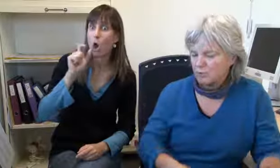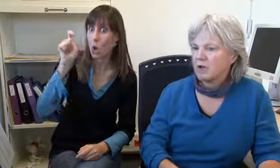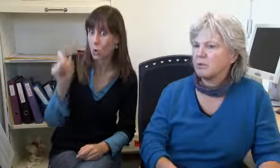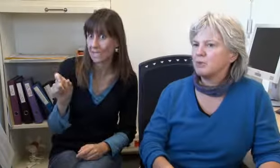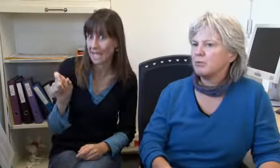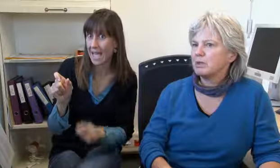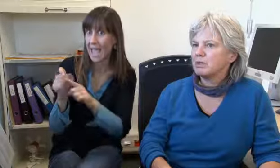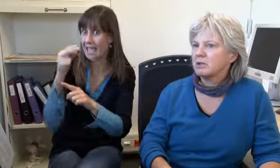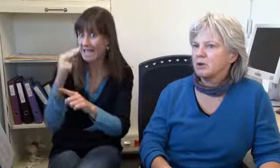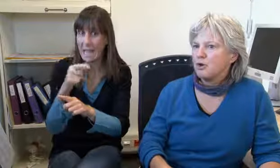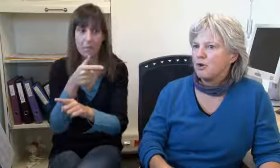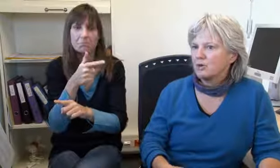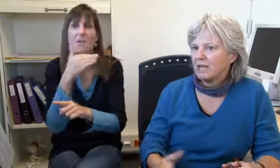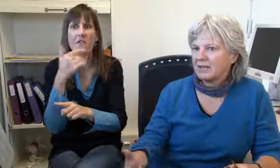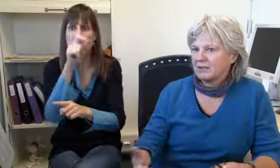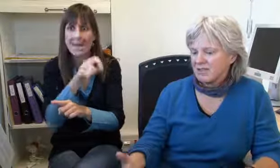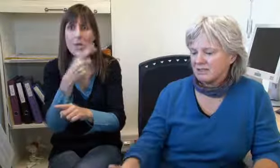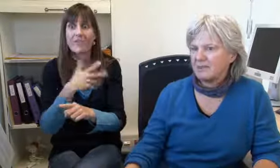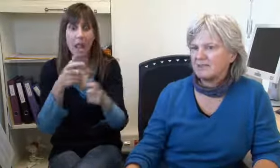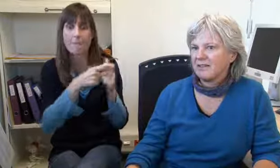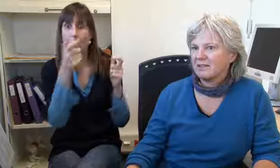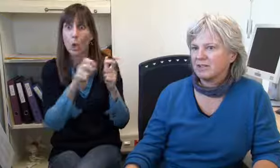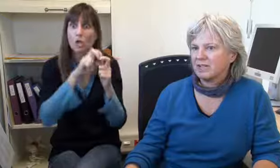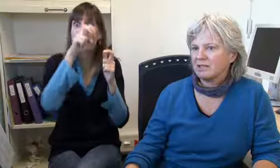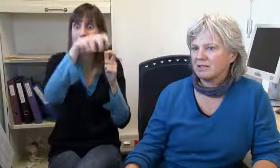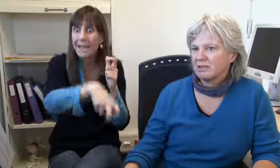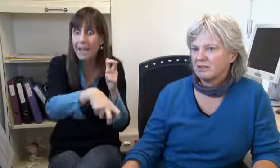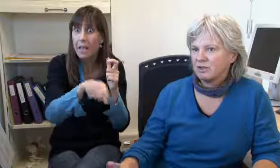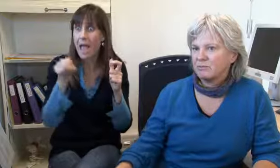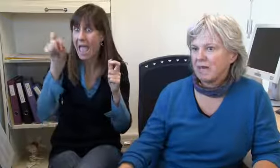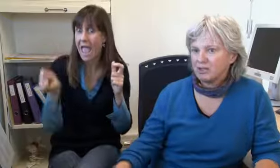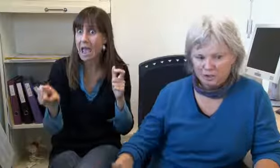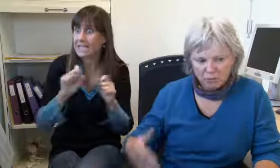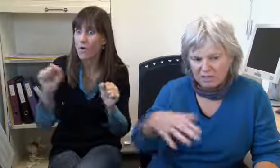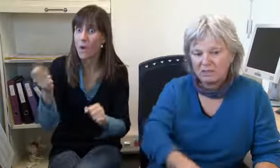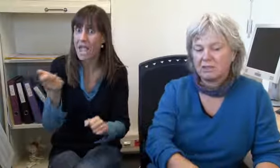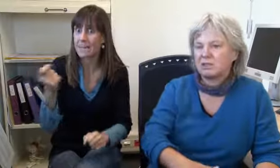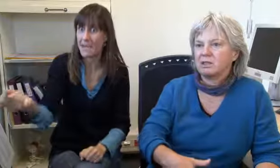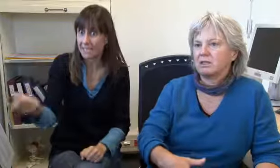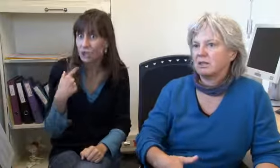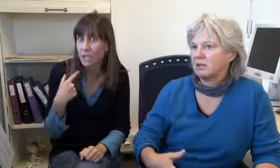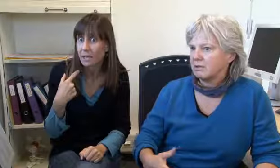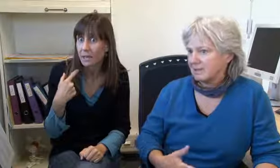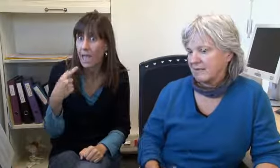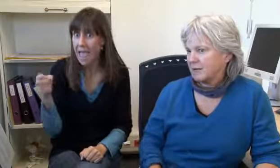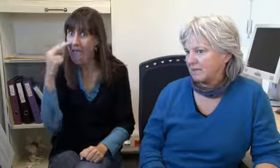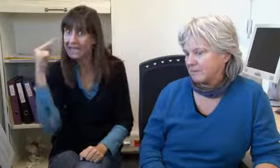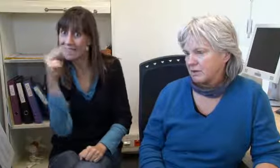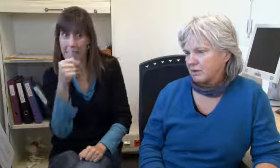als ein Gehörloser gesehen hat, dass jemand von einer Brücke springen wollte. Er hat sofort eine SMS hierher geschickt,